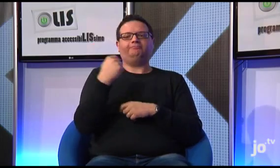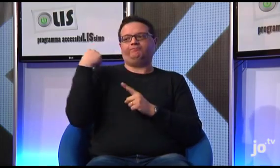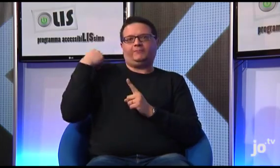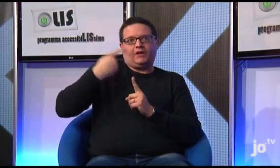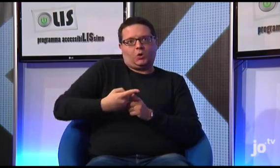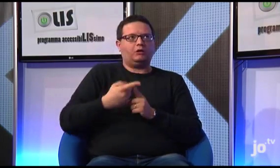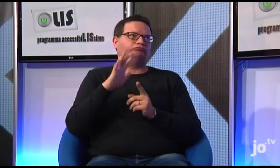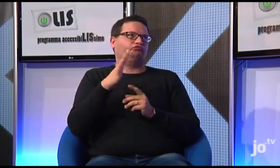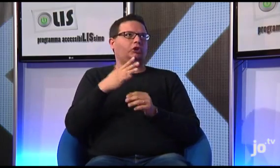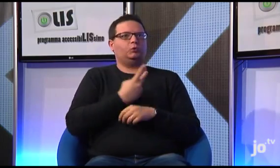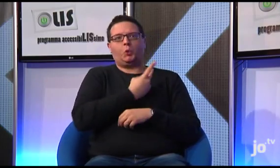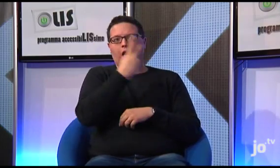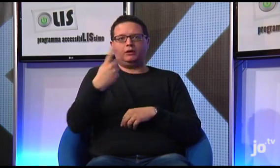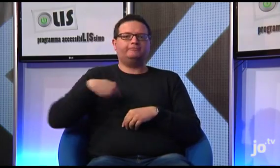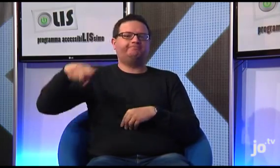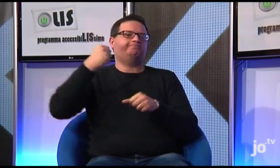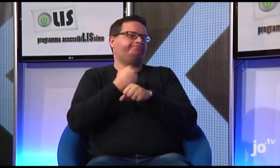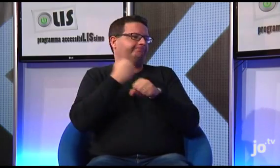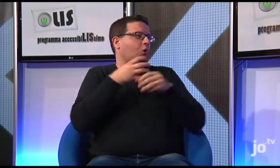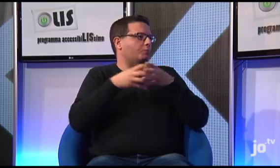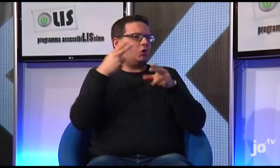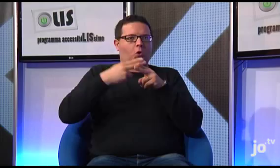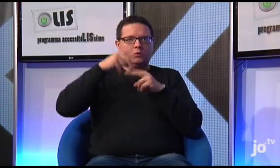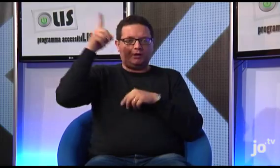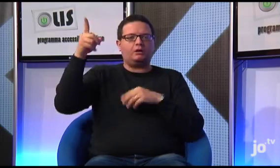già da due anni, il nostro gruppo a Roma sta lavorando alla traduzione del Vangelo in LIS,